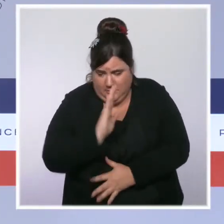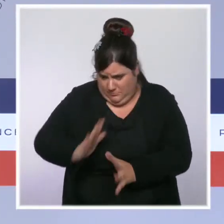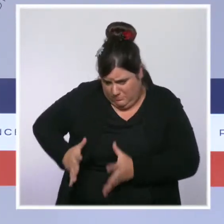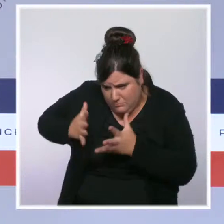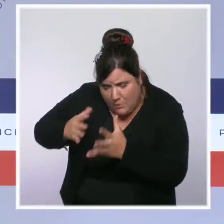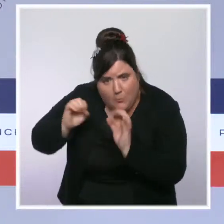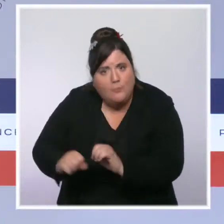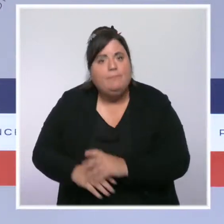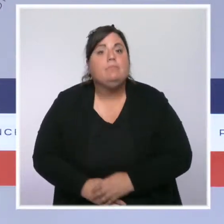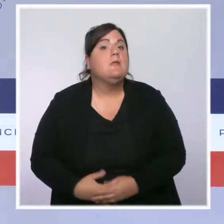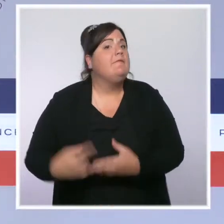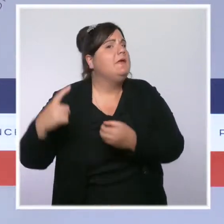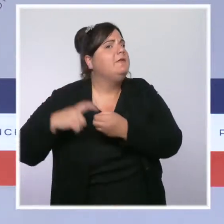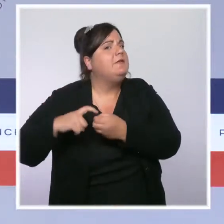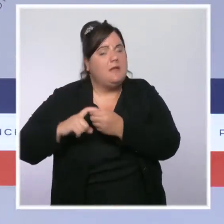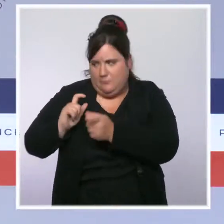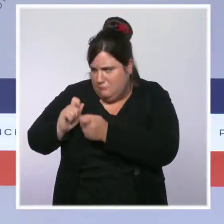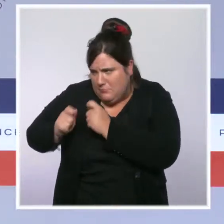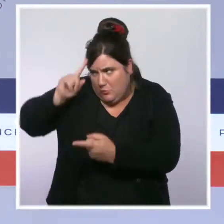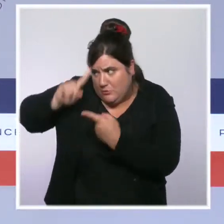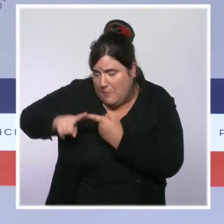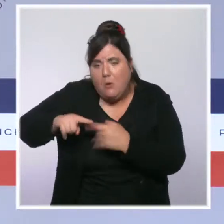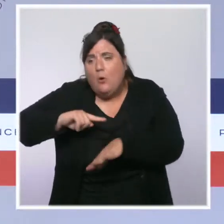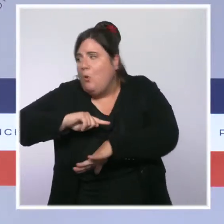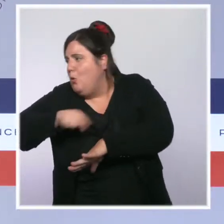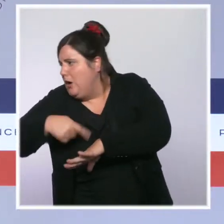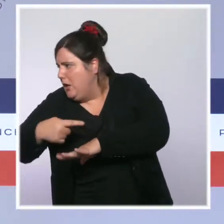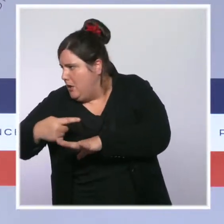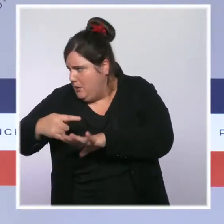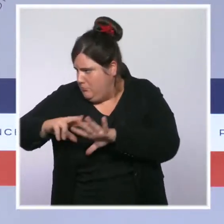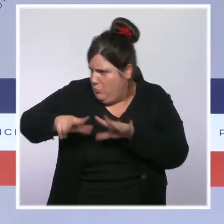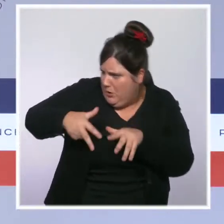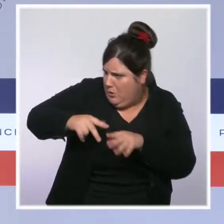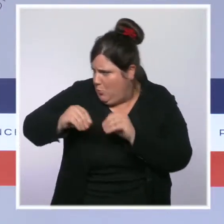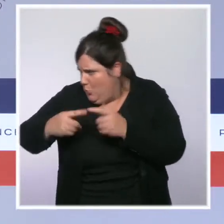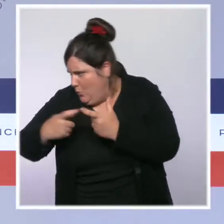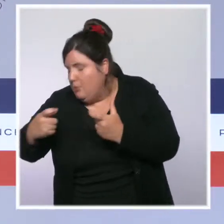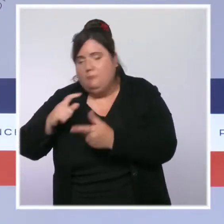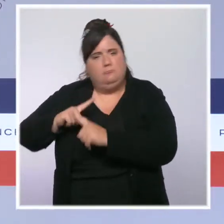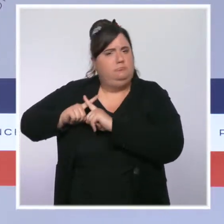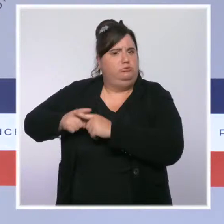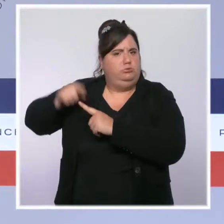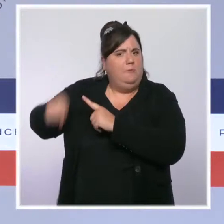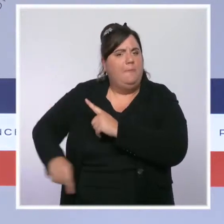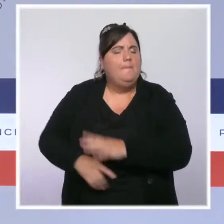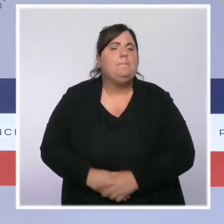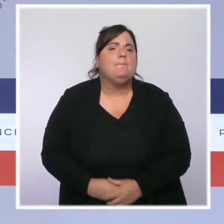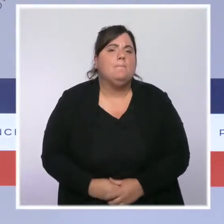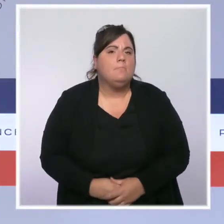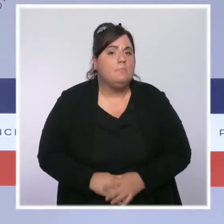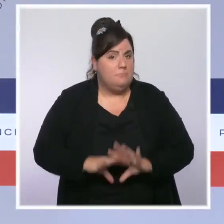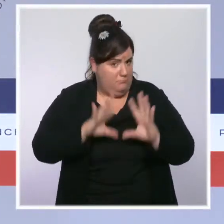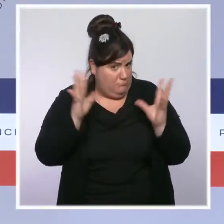des cycles horaires. Nous voulons construire la police et la gendarmerie de 2030, adapter aux défis de sécurité de demain.